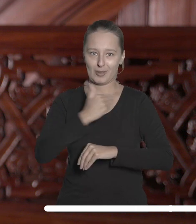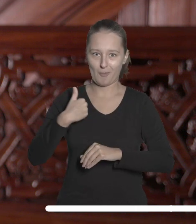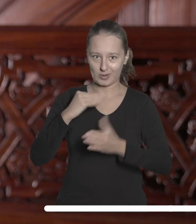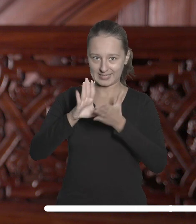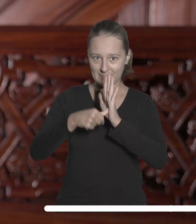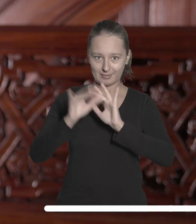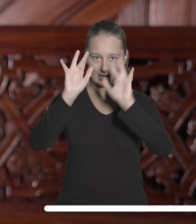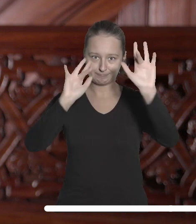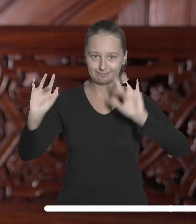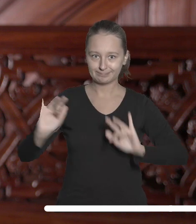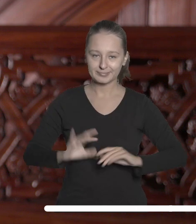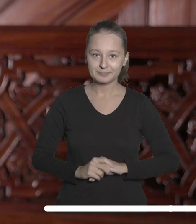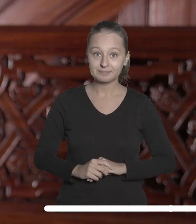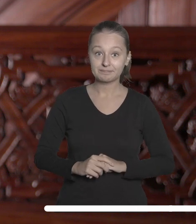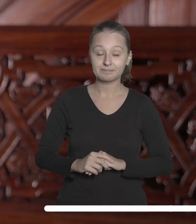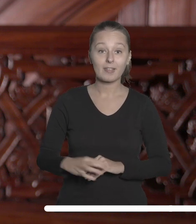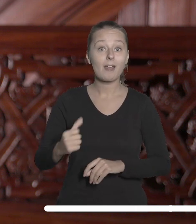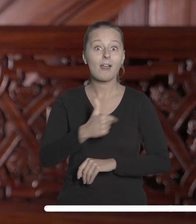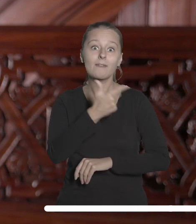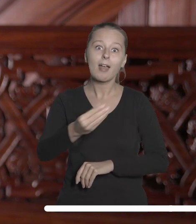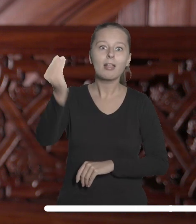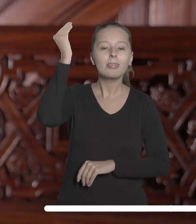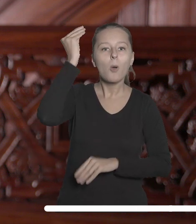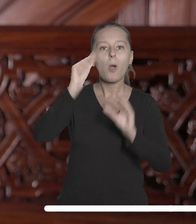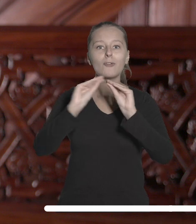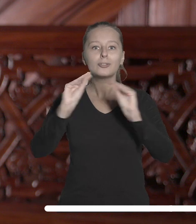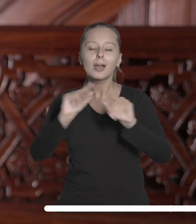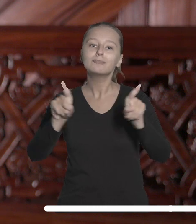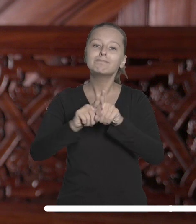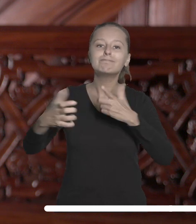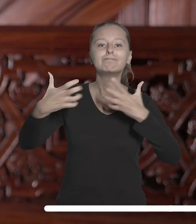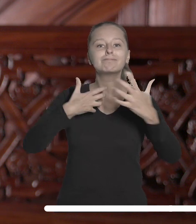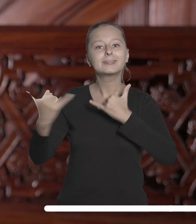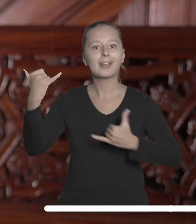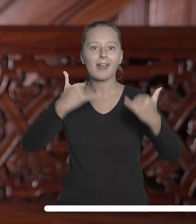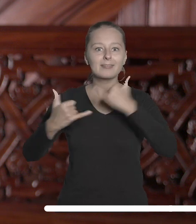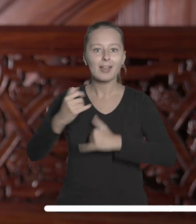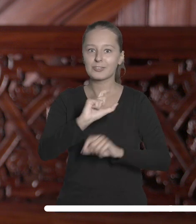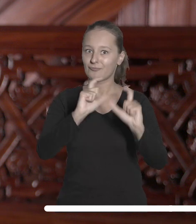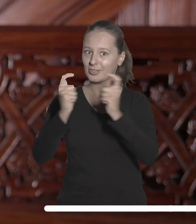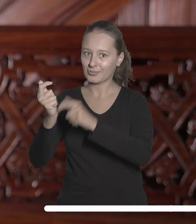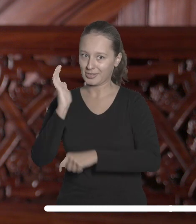Kolejne wspólne przedsięwzięcia naukowe, dydaktyczne i z obszaru art & science przed nami.